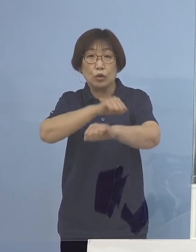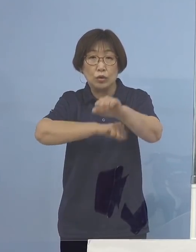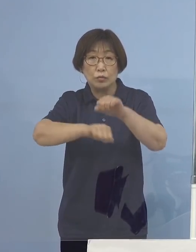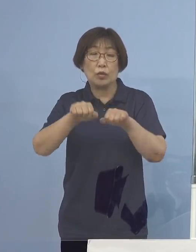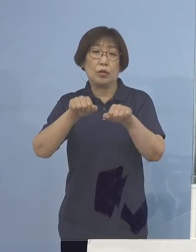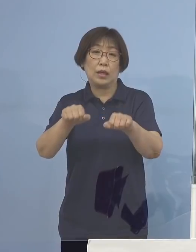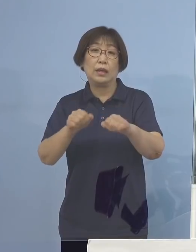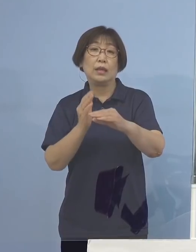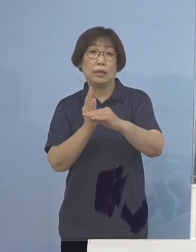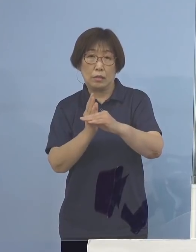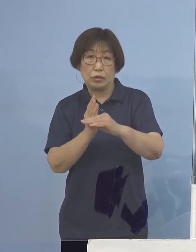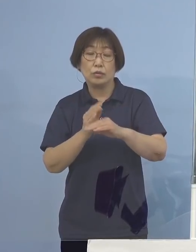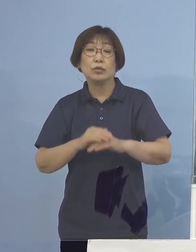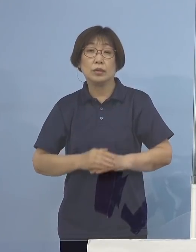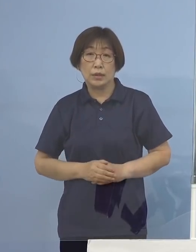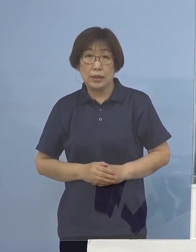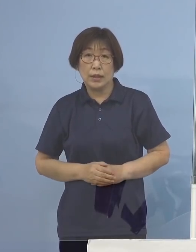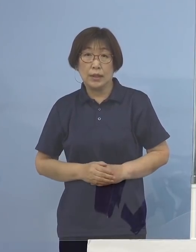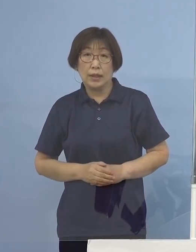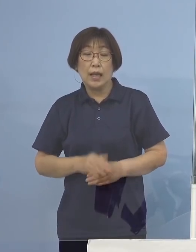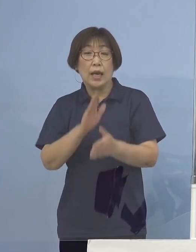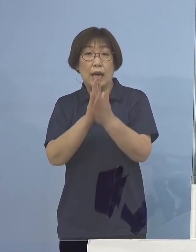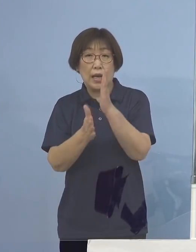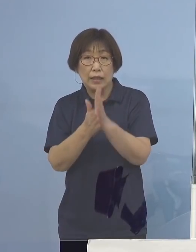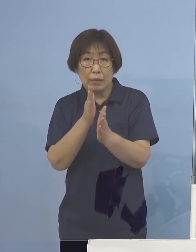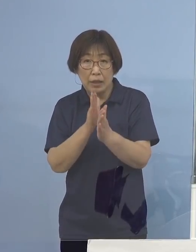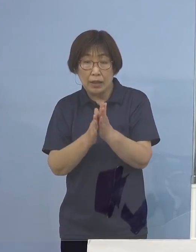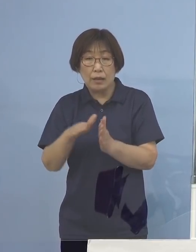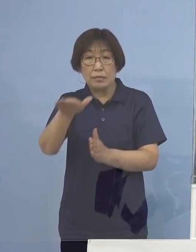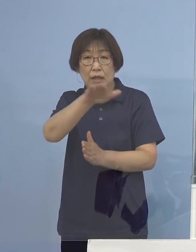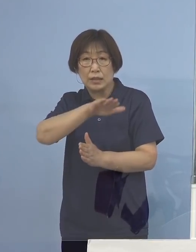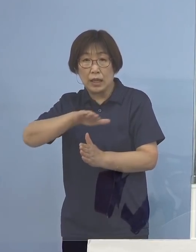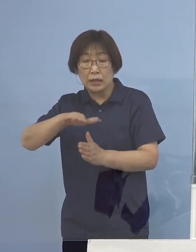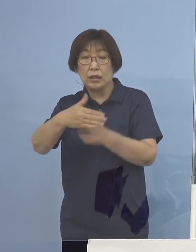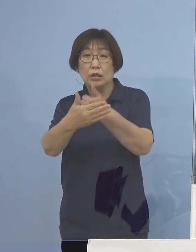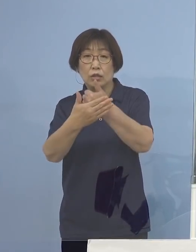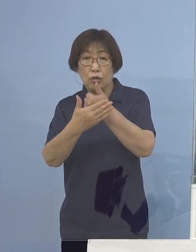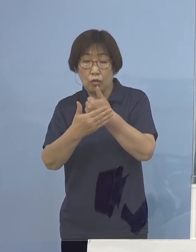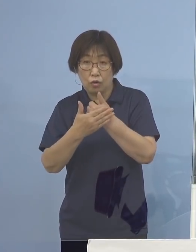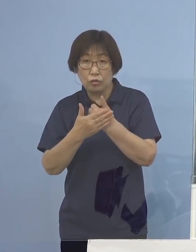その意味で改めてのご協力とご理解をいただければと